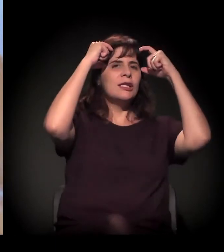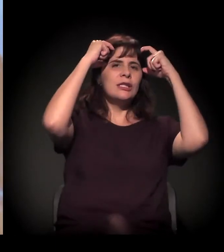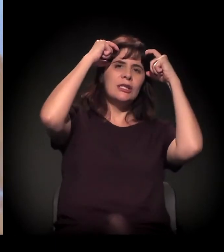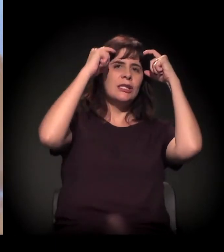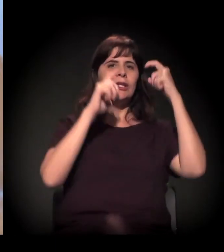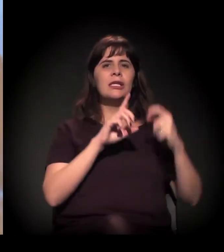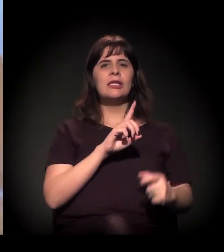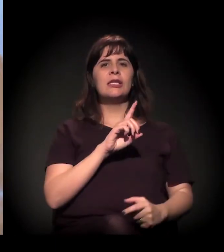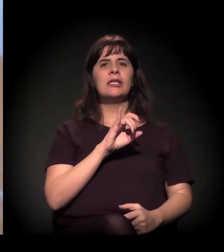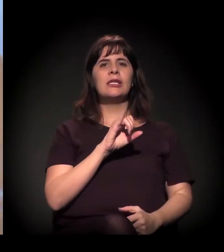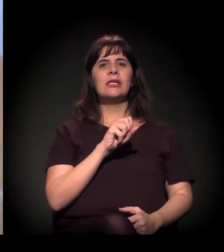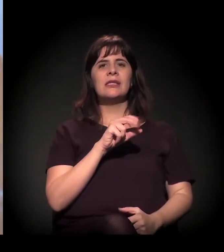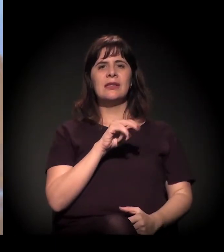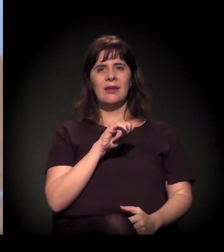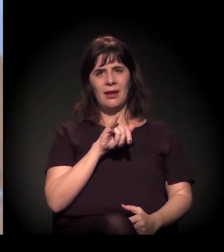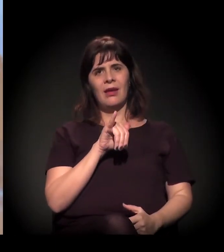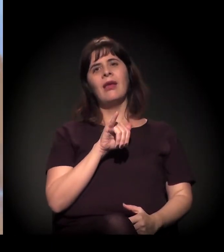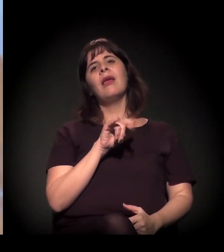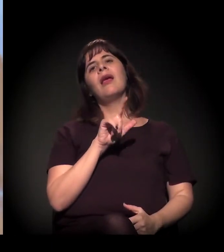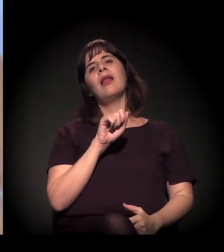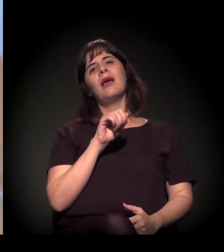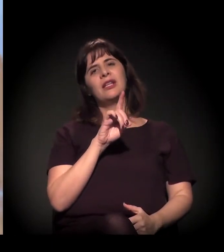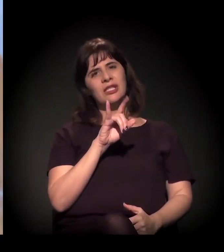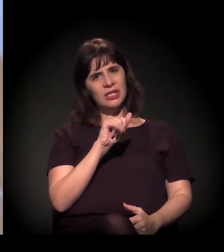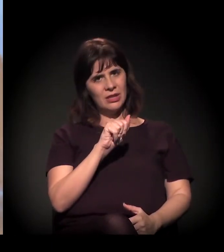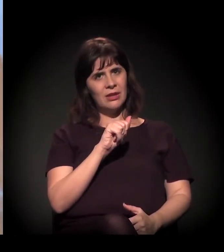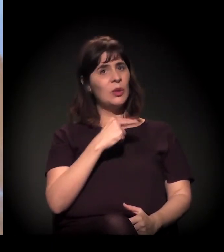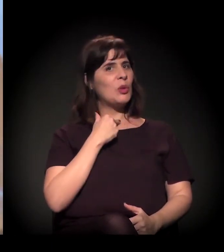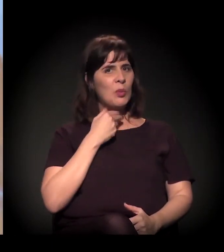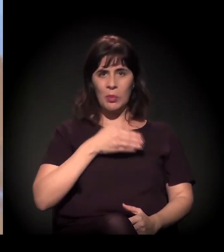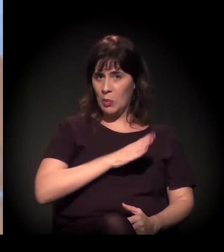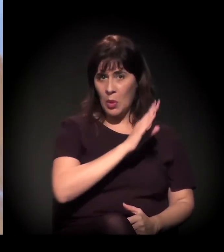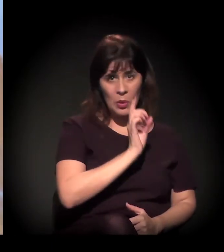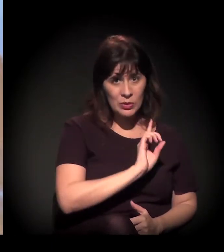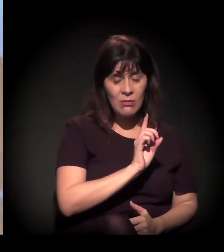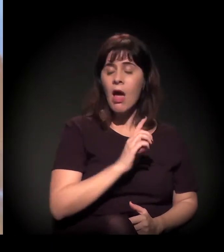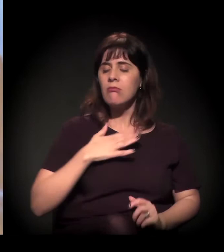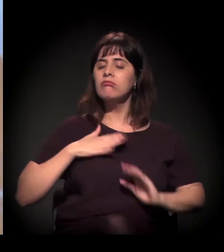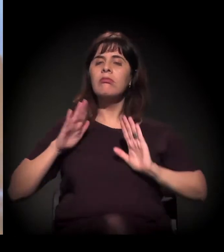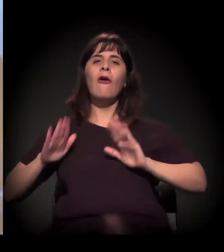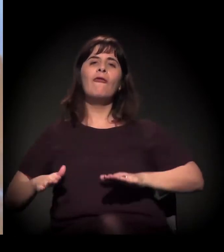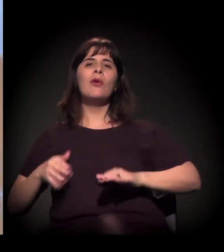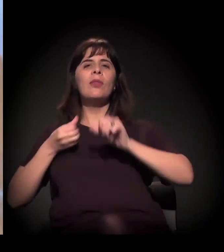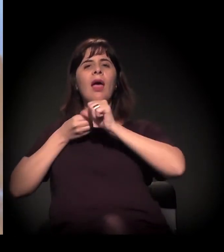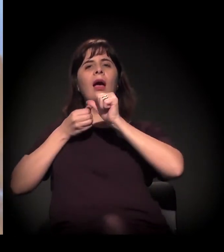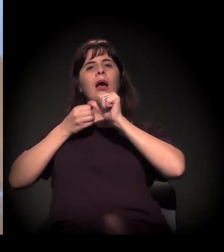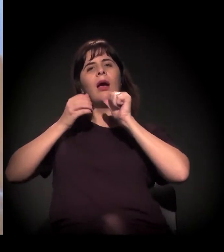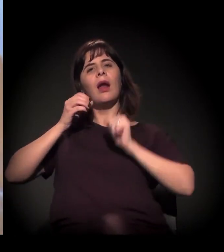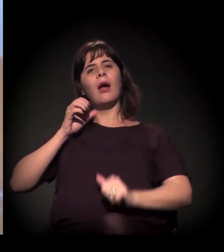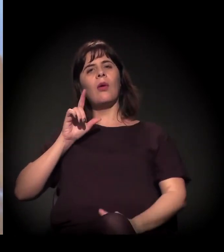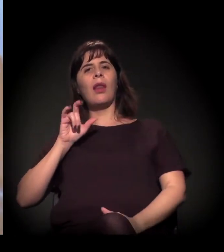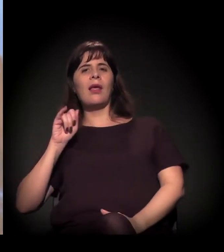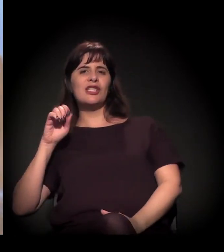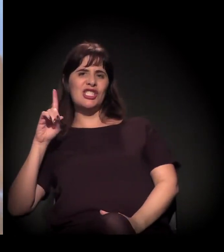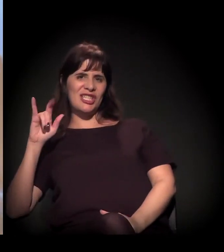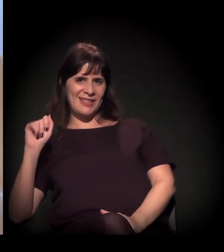Então é uma apropriação daquele... É uma afirmação. É uma afirmação. É uma forma de apropriação.